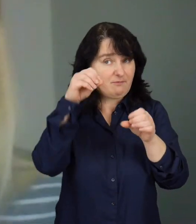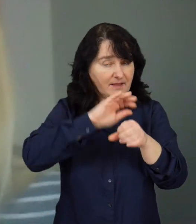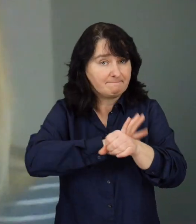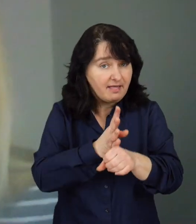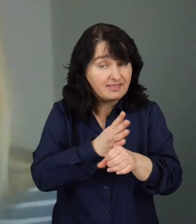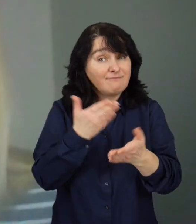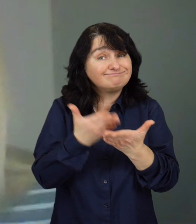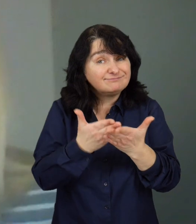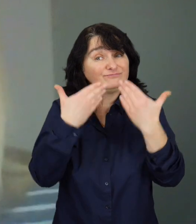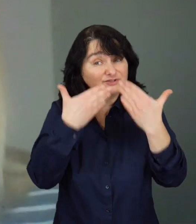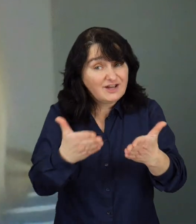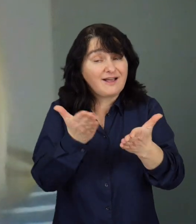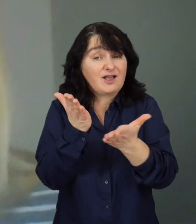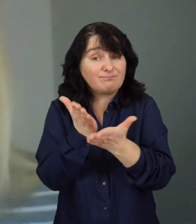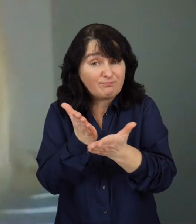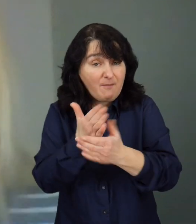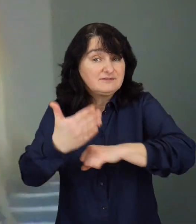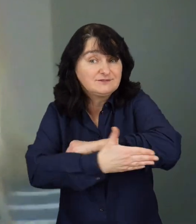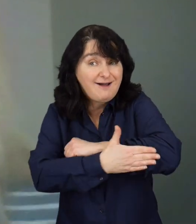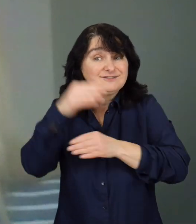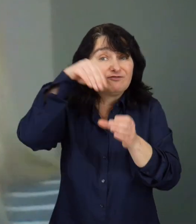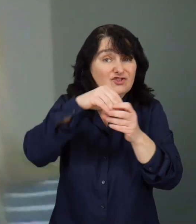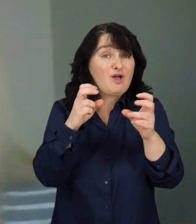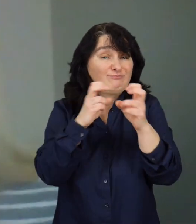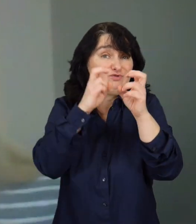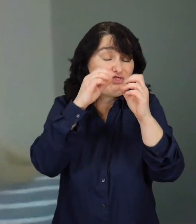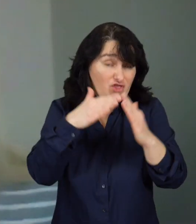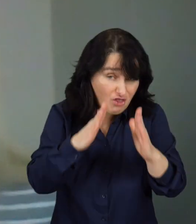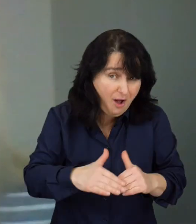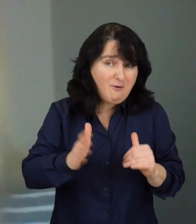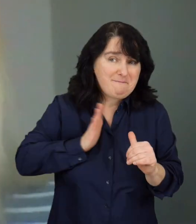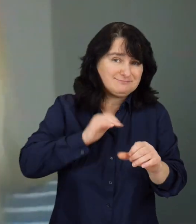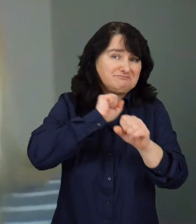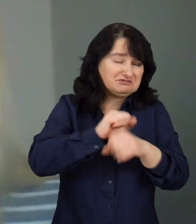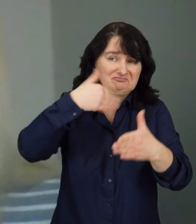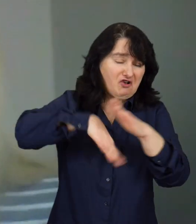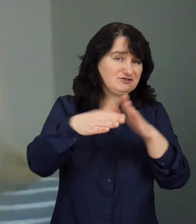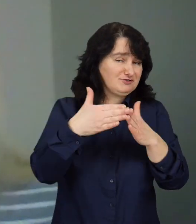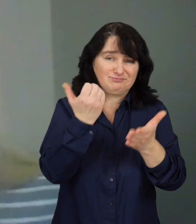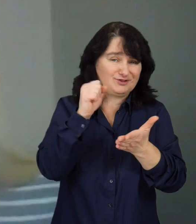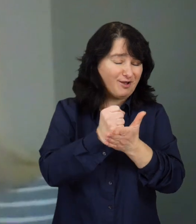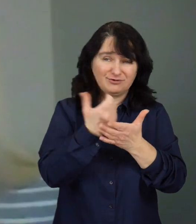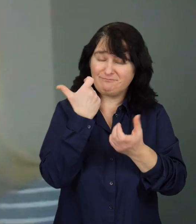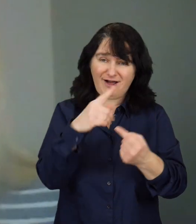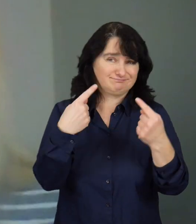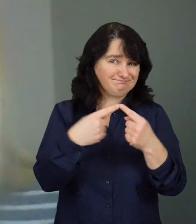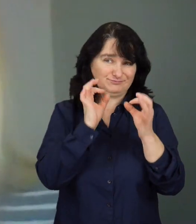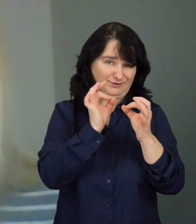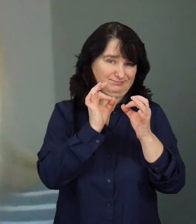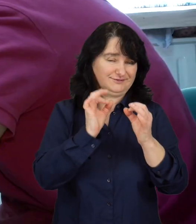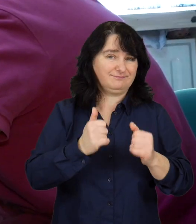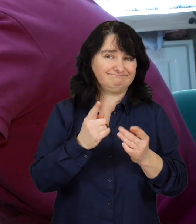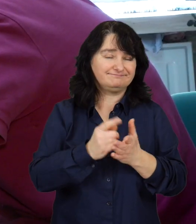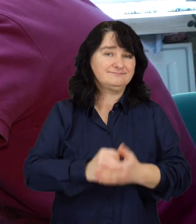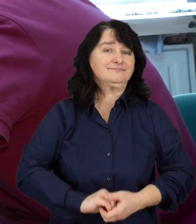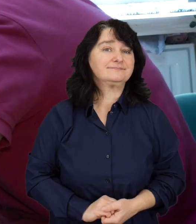Możliwość udzielenia im wsparcia, kiedy siedzą w domu, są bezpieczni i nie narażają się na wychodzenie z domu, jest bardzo korzystna dla wszystkich.